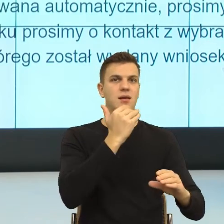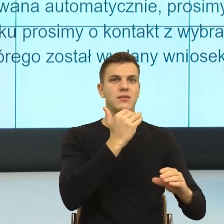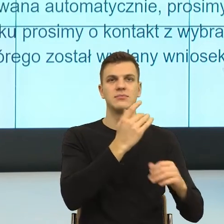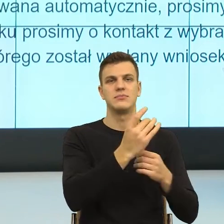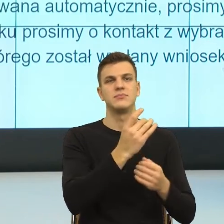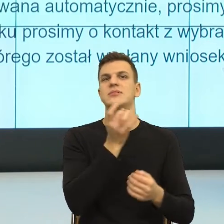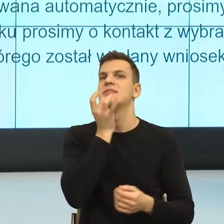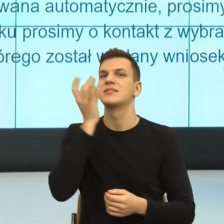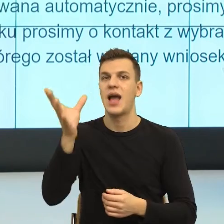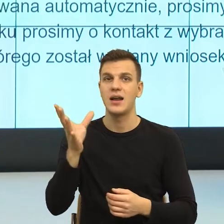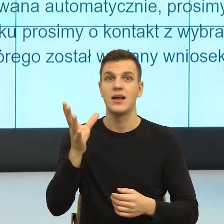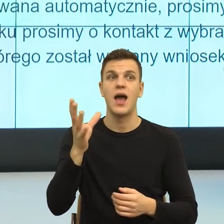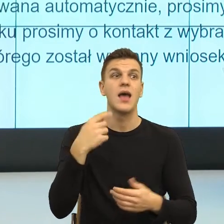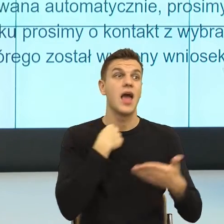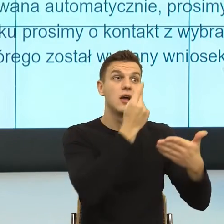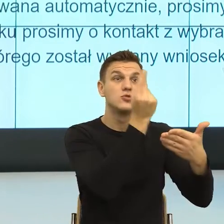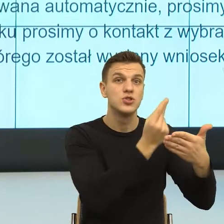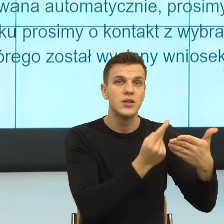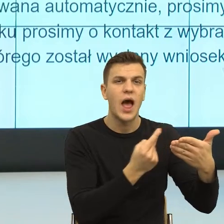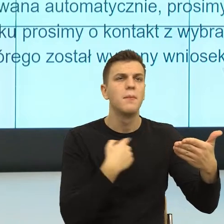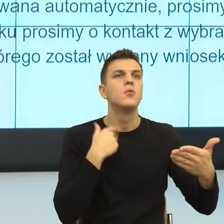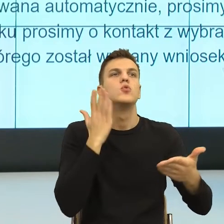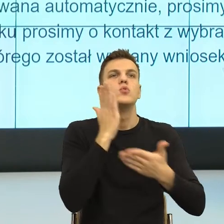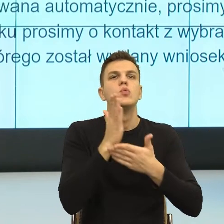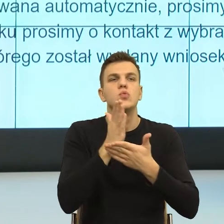gdzie, który element jest niewidzialny,